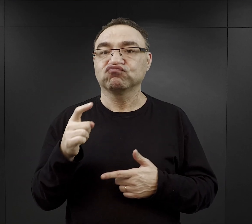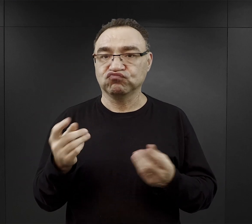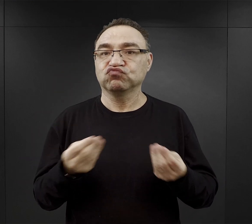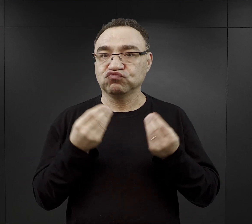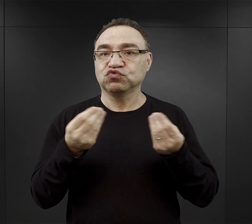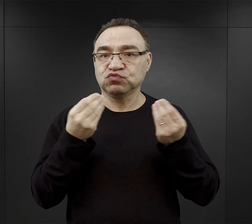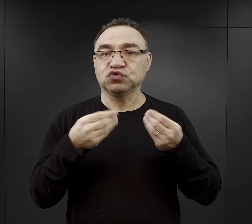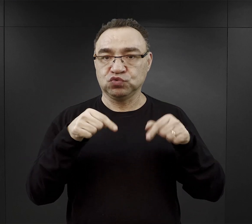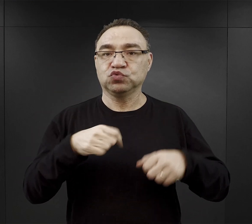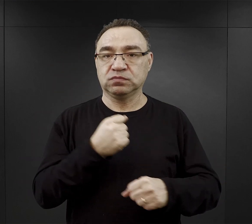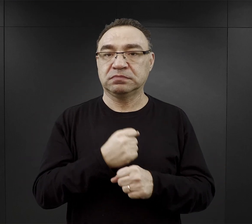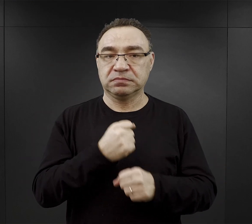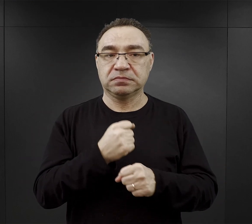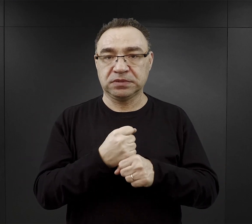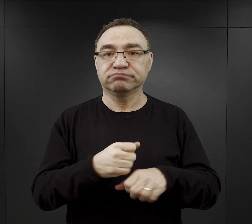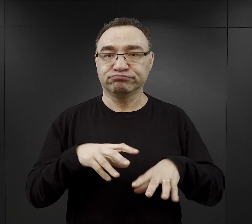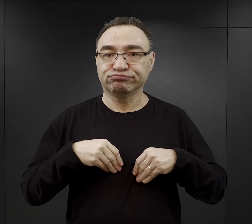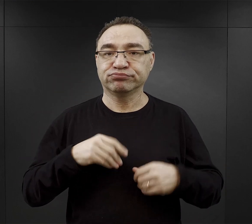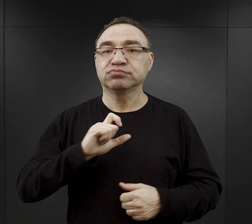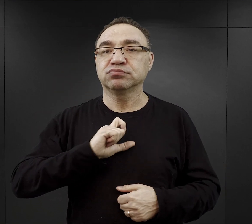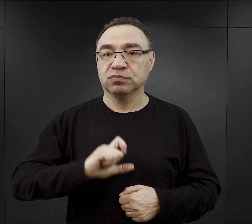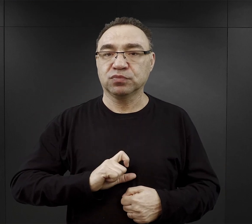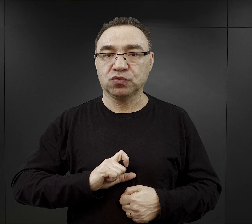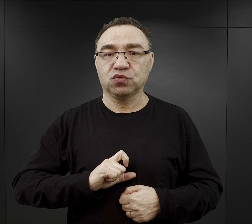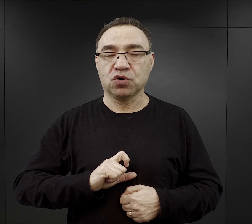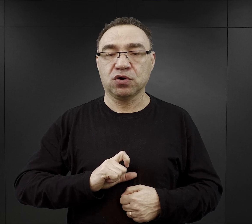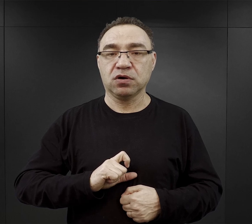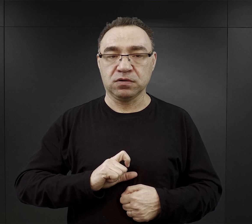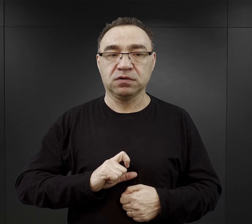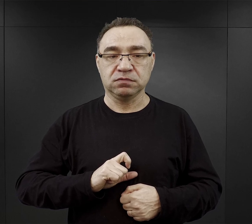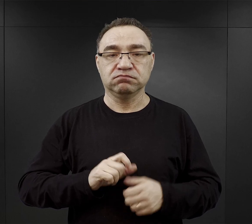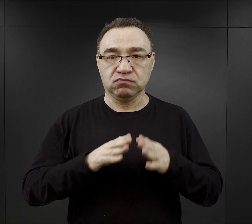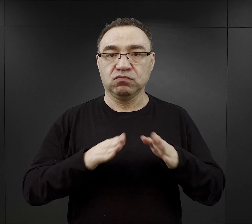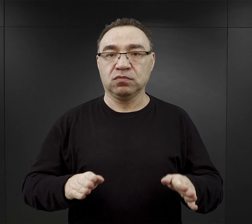wtedy tutaj byli zatrudniani w tych biurach, kancelariach obozowych.